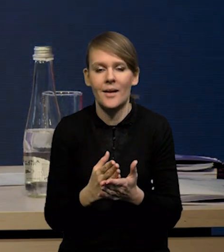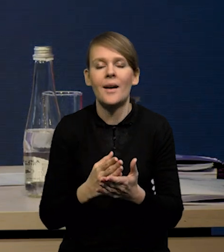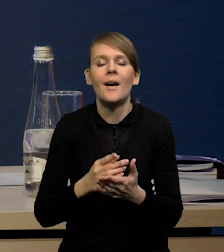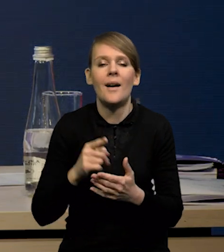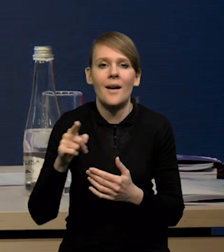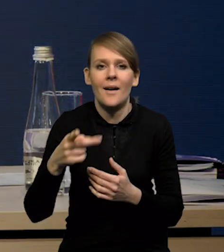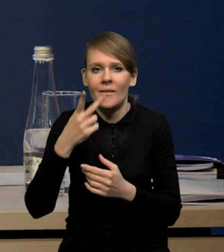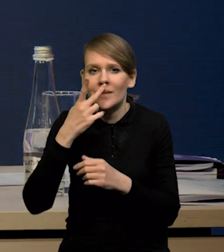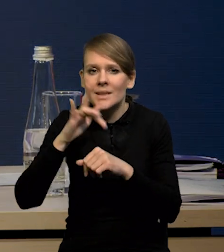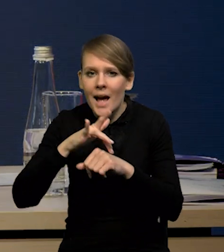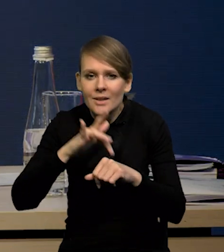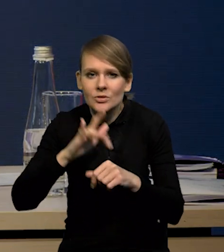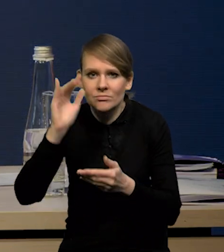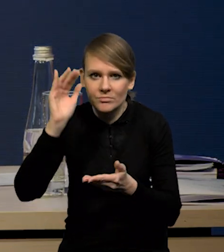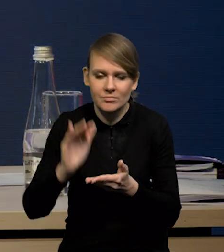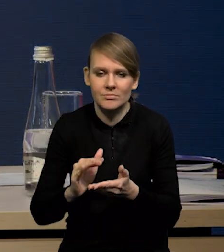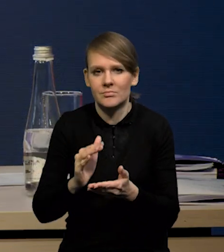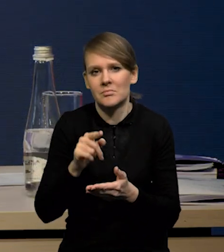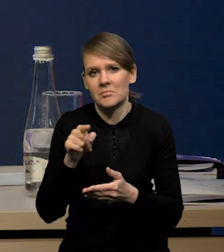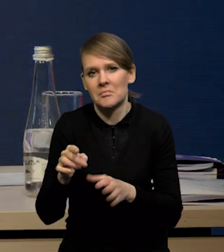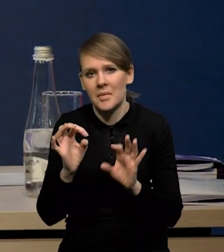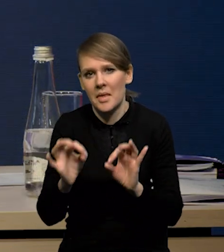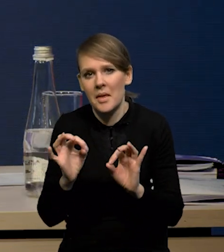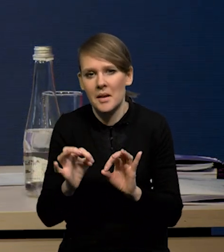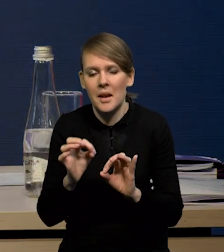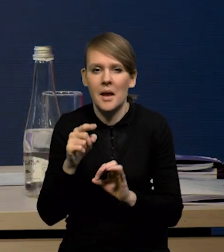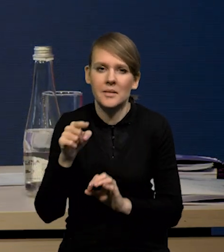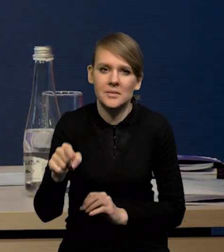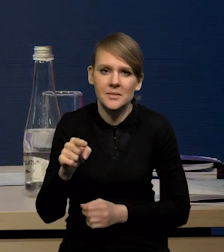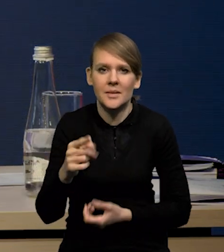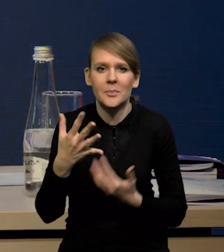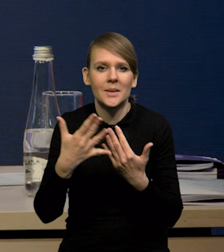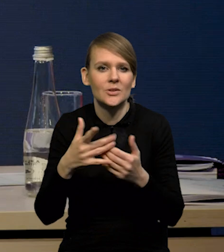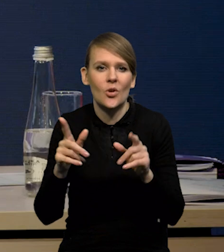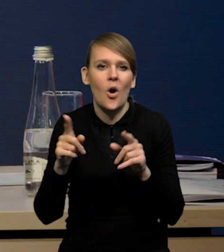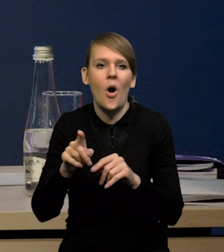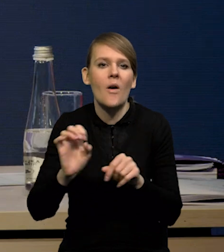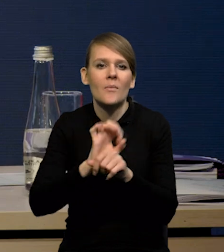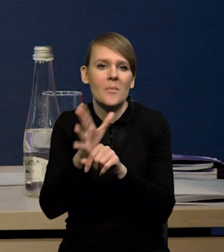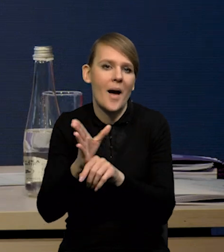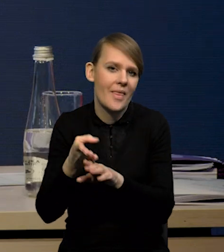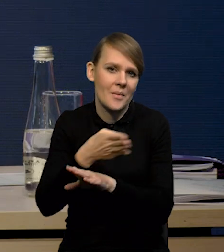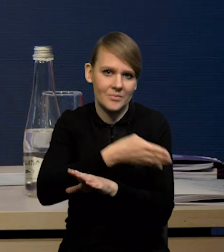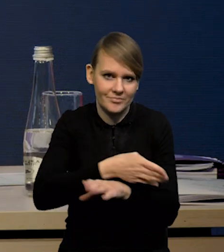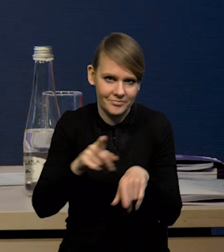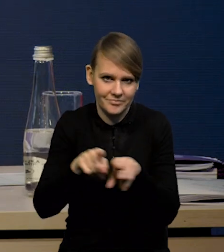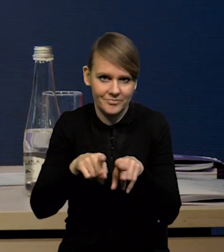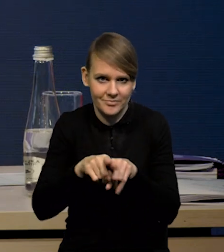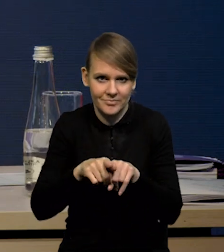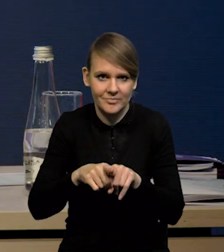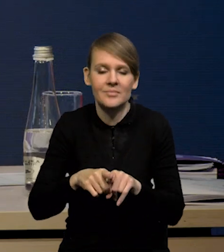one się obniżają, właściwie znajdują się już na poziomach bardzo bliskich tym poziomom przedpandemicznym. Także to jest taki czynnik, który będzie działał